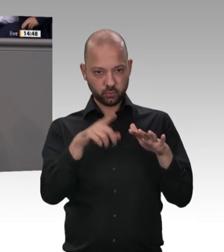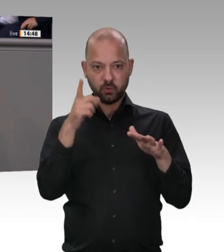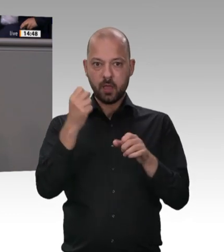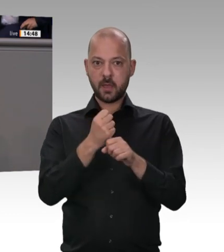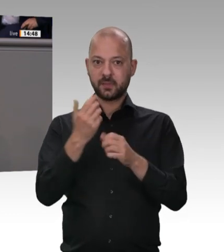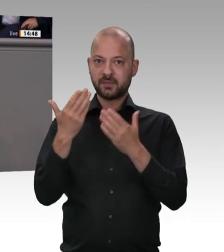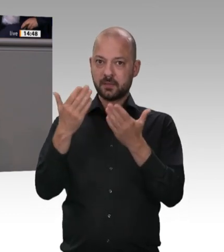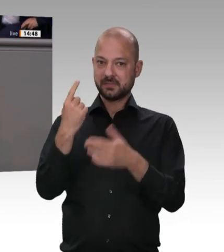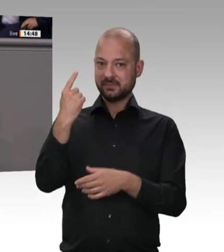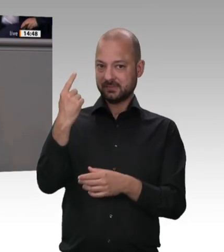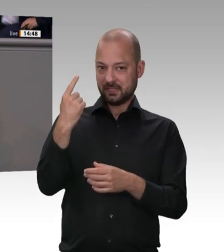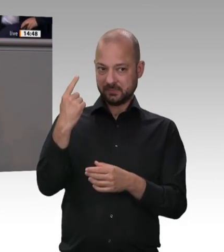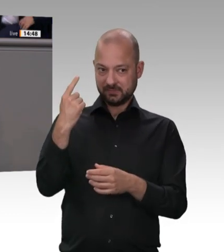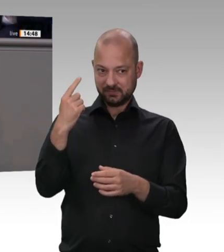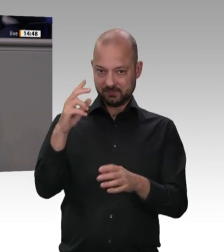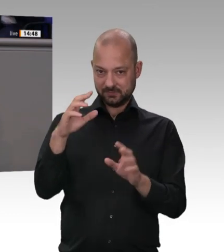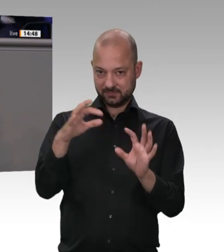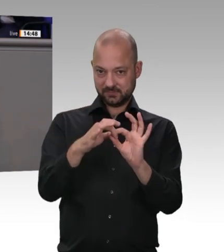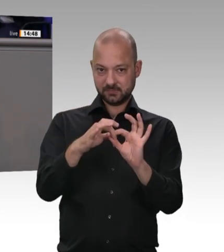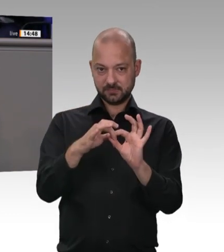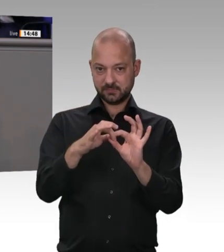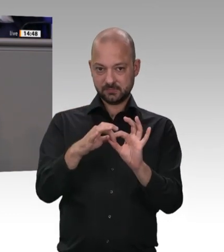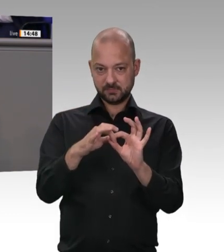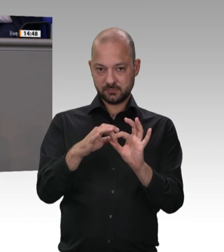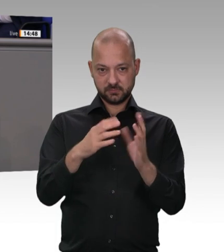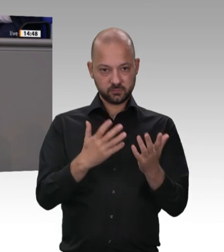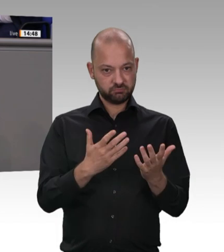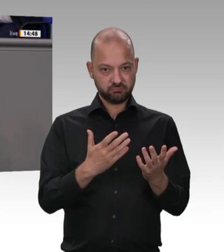und Herren, diese ausbeuterischen Zustände in der fleischverarbeitenden Industrie –